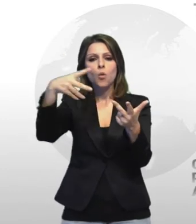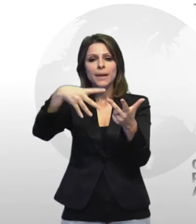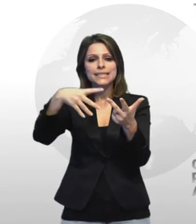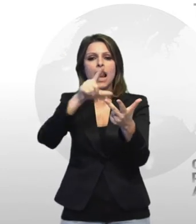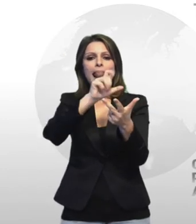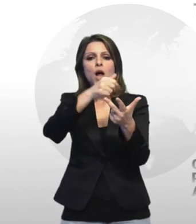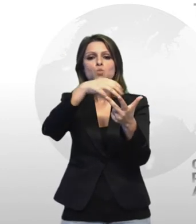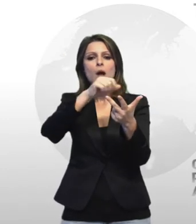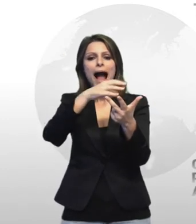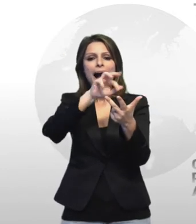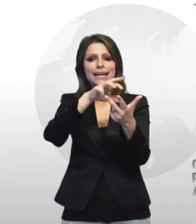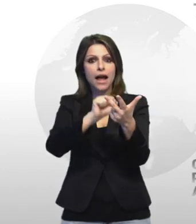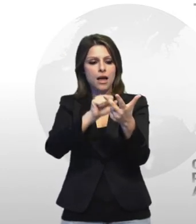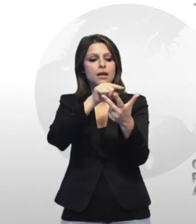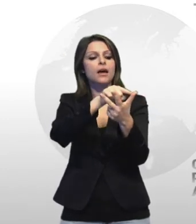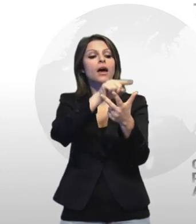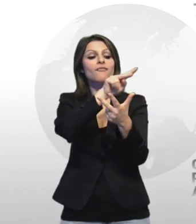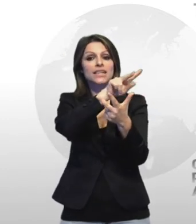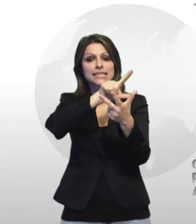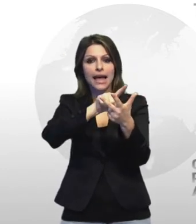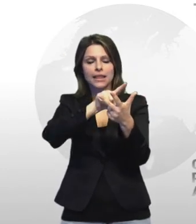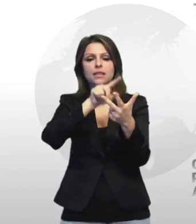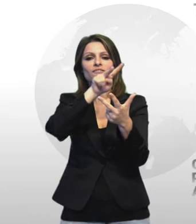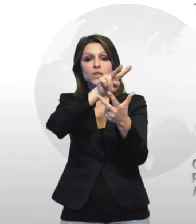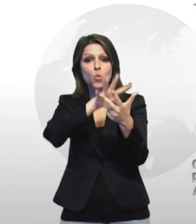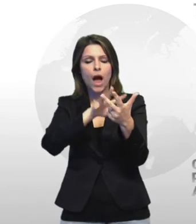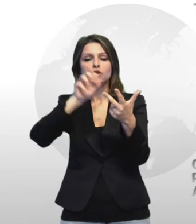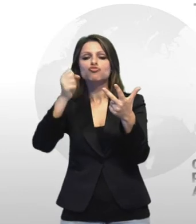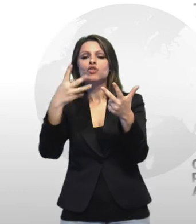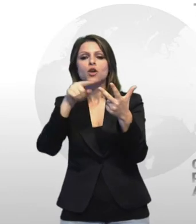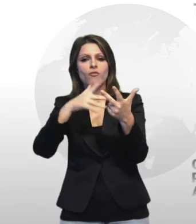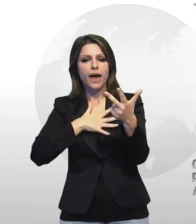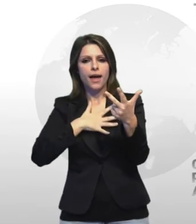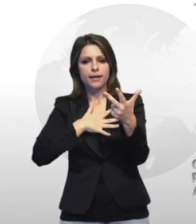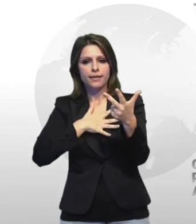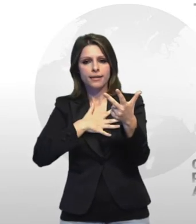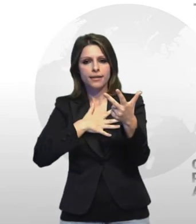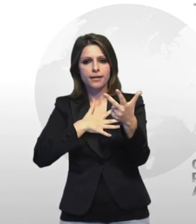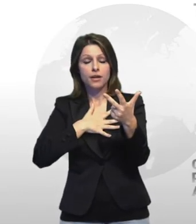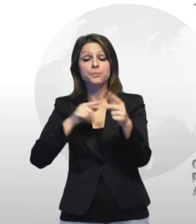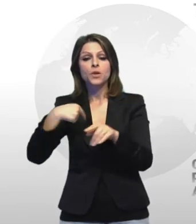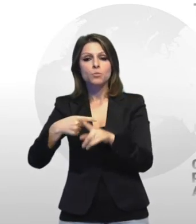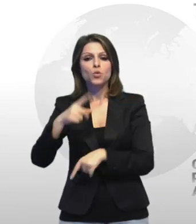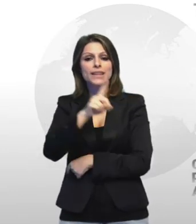rispettivamente di 27 24 e 19 anni davide balistrieri di 23 anni e michele